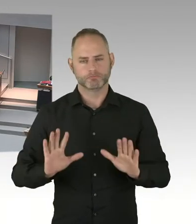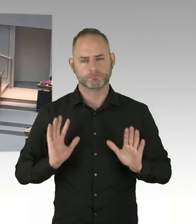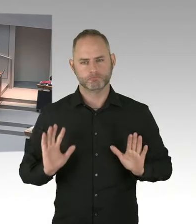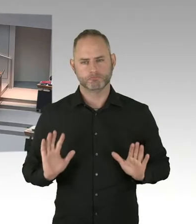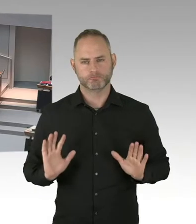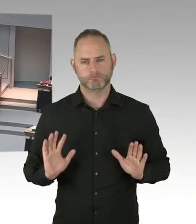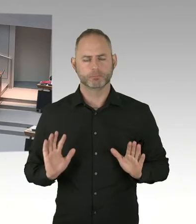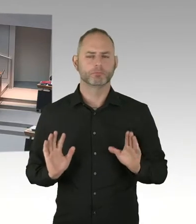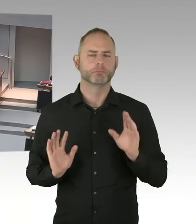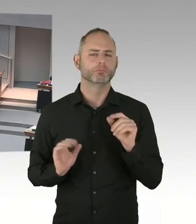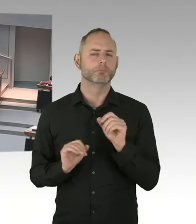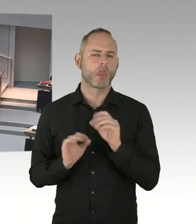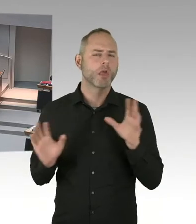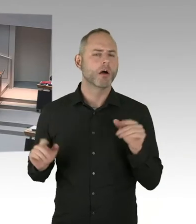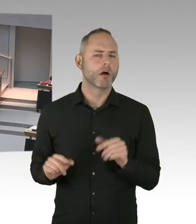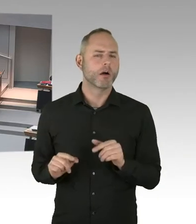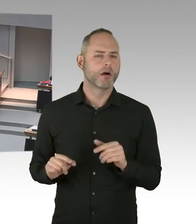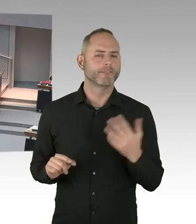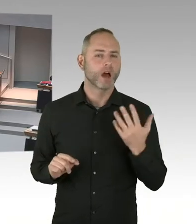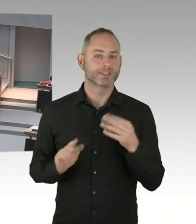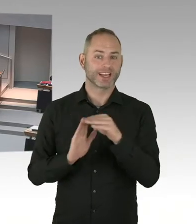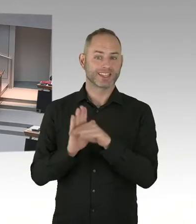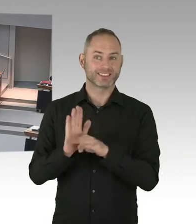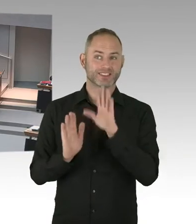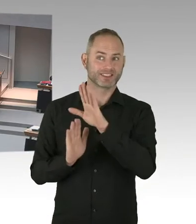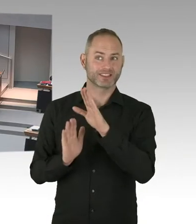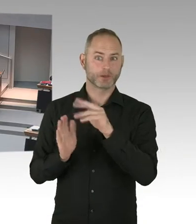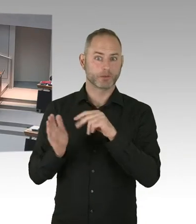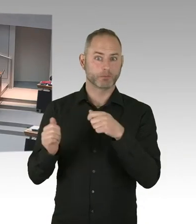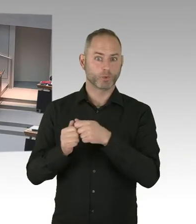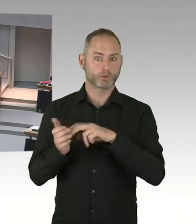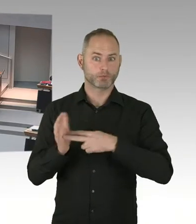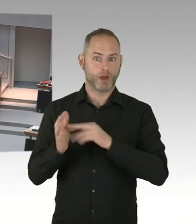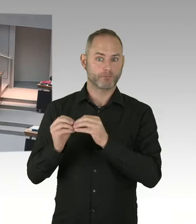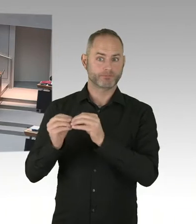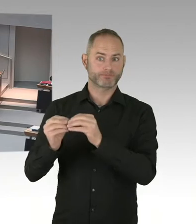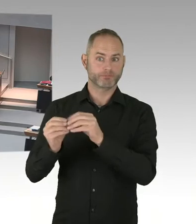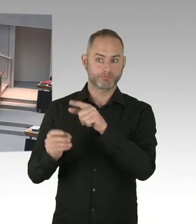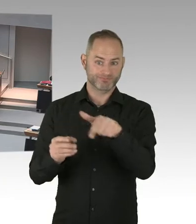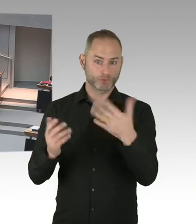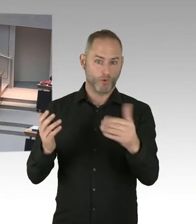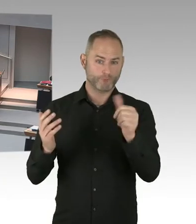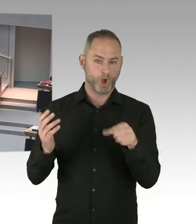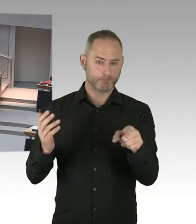oder dass es die Berechtigung gibt, auf die Mieten umzulegen. Sondern das könnte man im Mietrecht anders regeln. (Beifall)